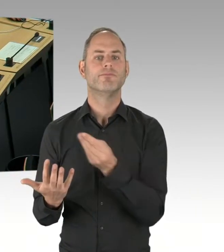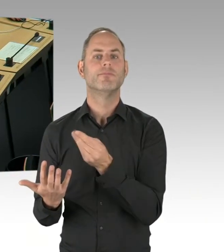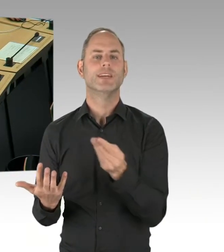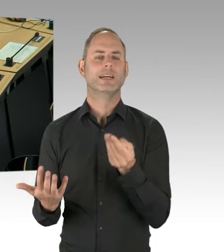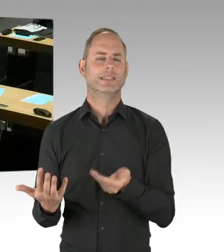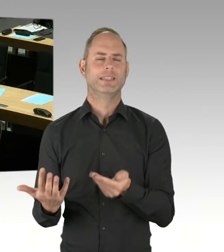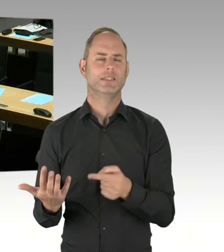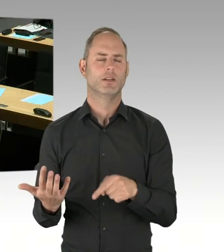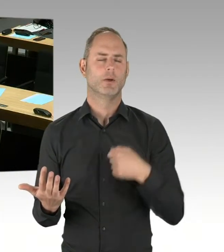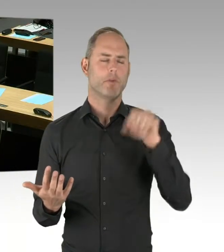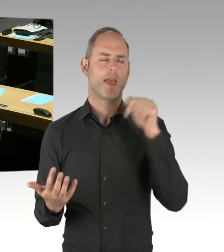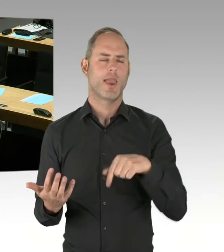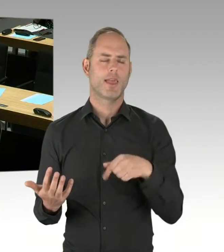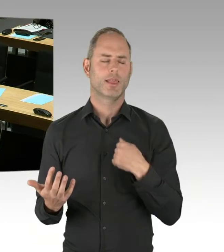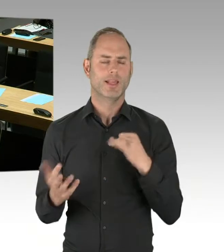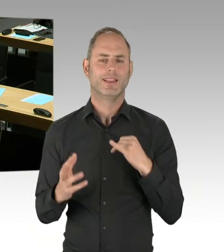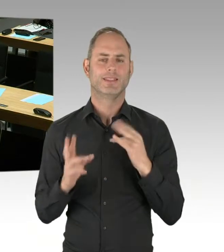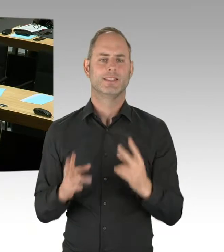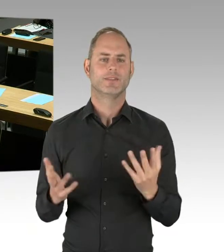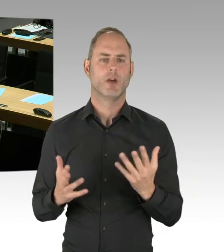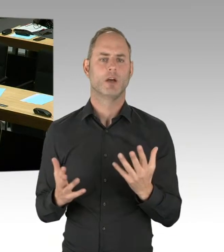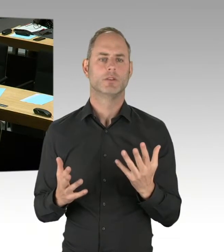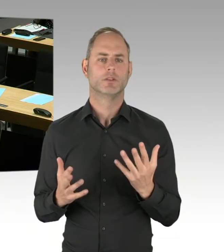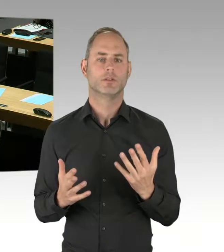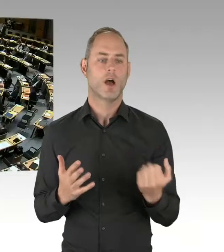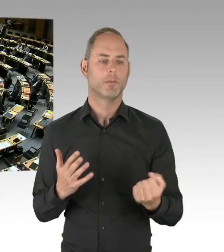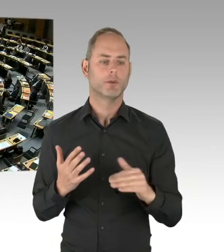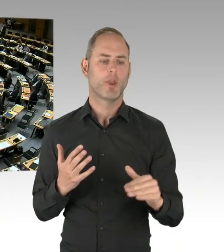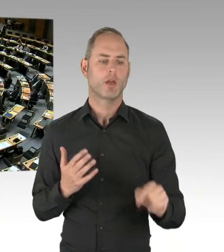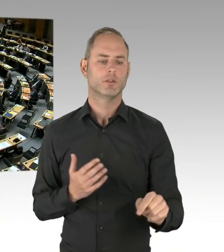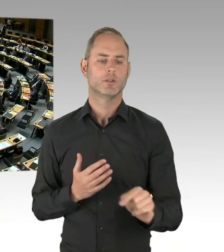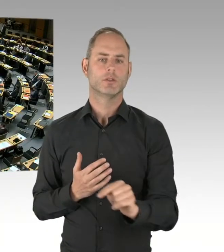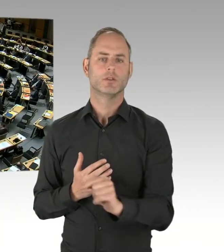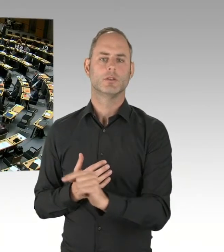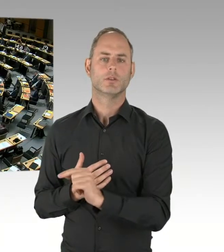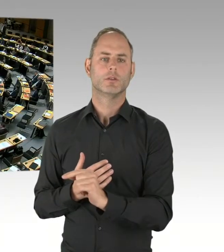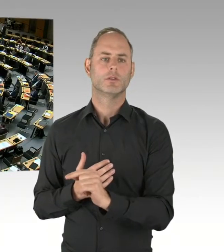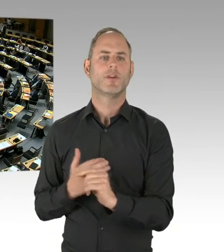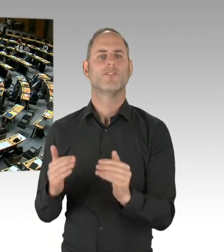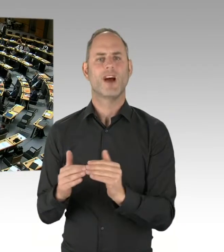in der Stadt, in der S-Bahn, natürlich erhalten. (Präsidium) Die zweite Nachfrage geht an den Kollegen Friederici